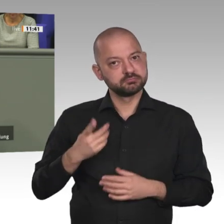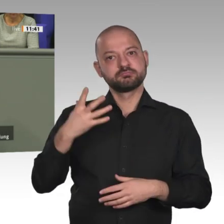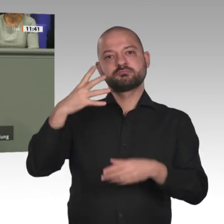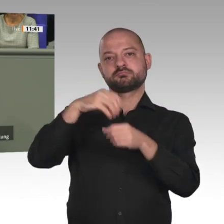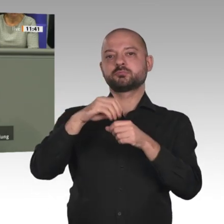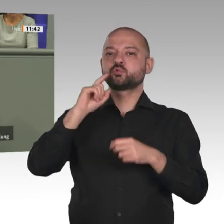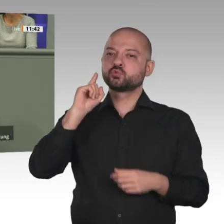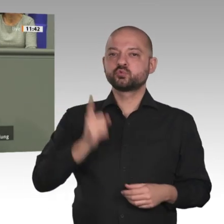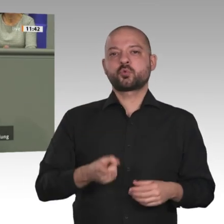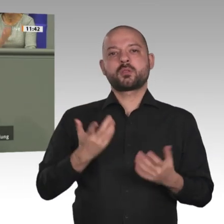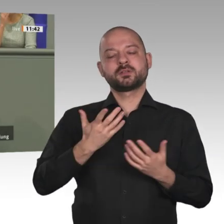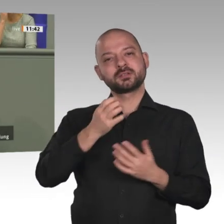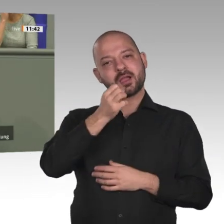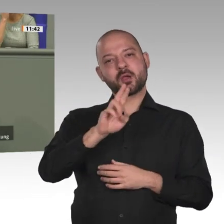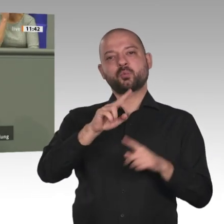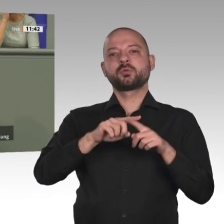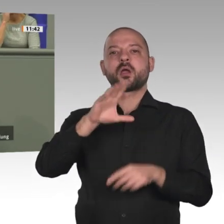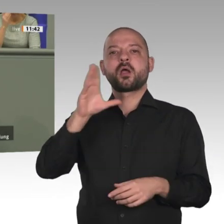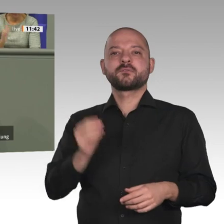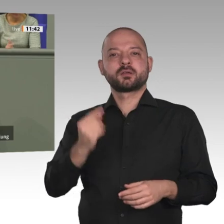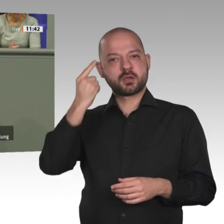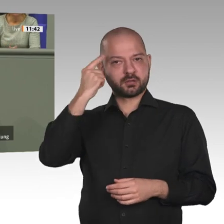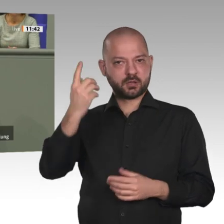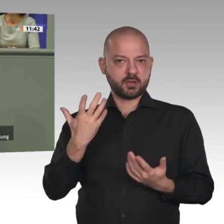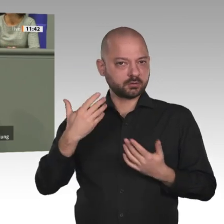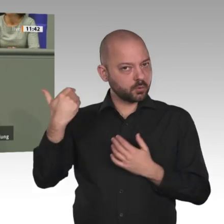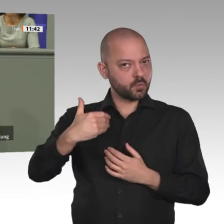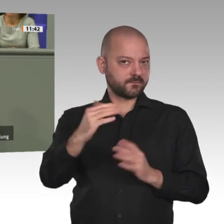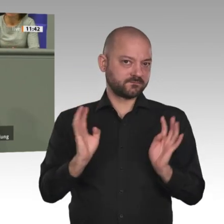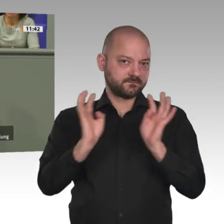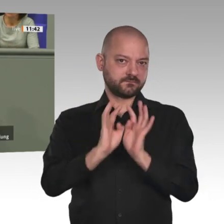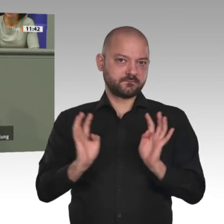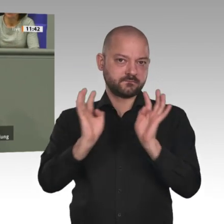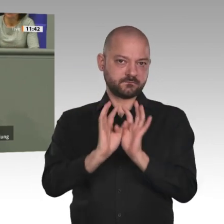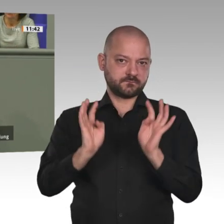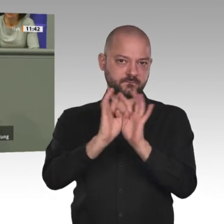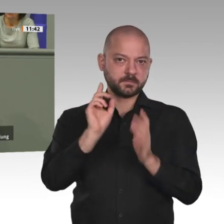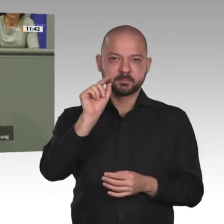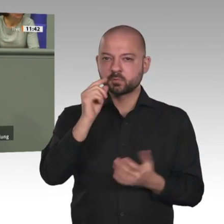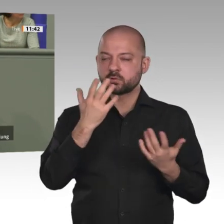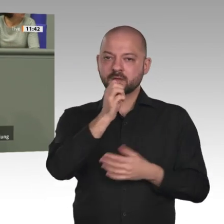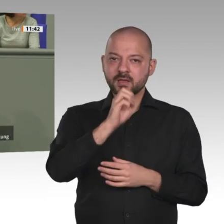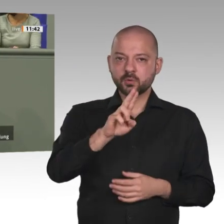Kontinents. Zweitens ein Compact gegen Hunger und Not zur Stärkung der wirtschaftlichen